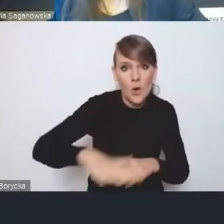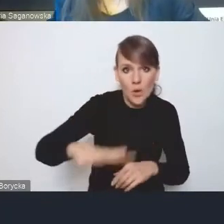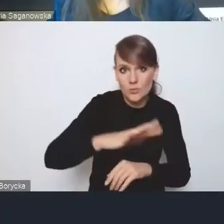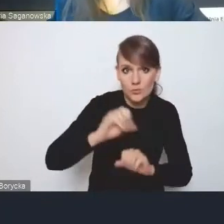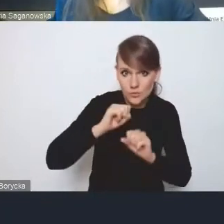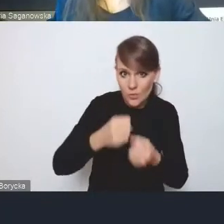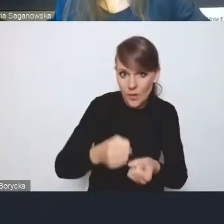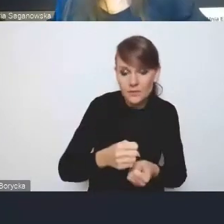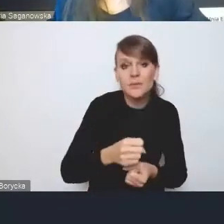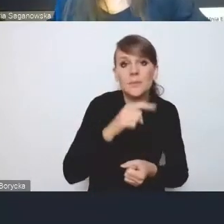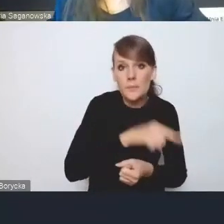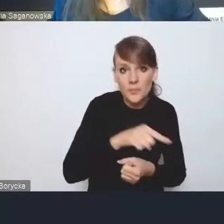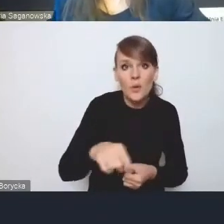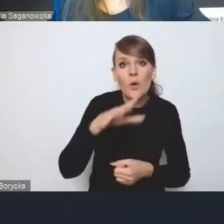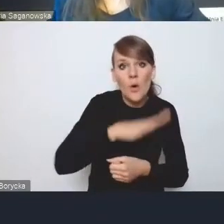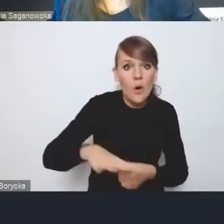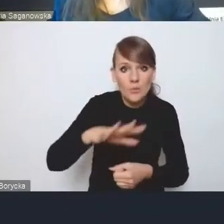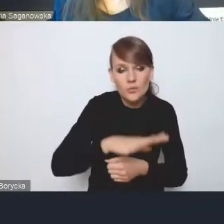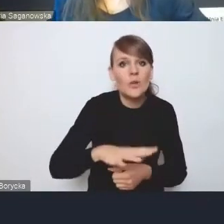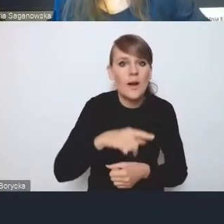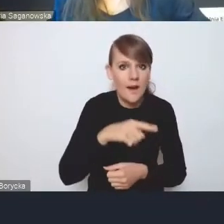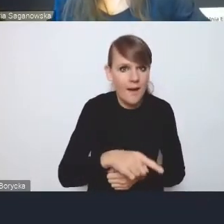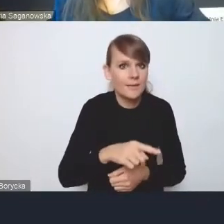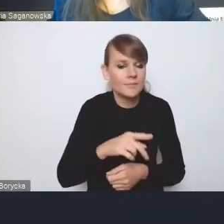za obszary strategicznej interwencji. Swoje.